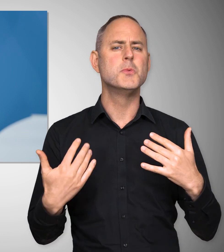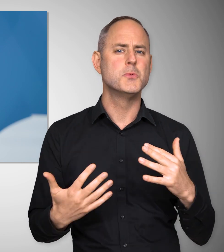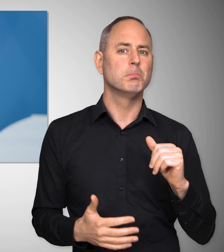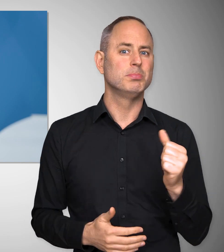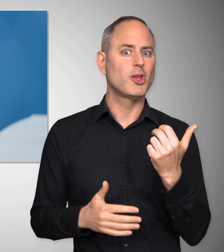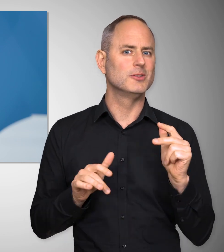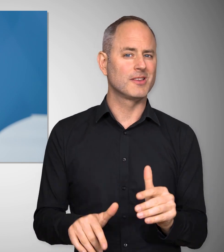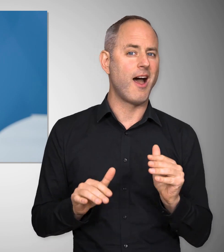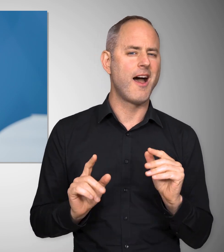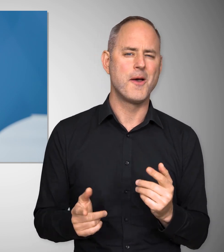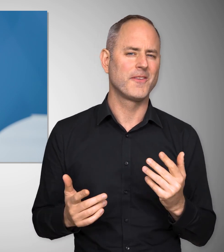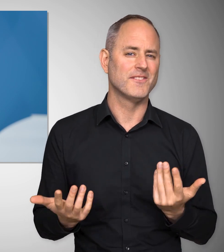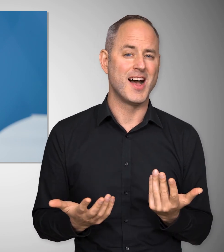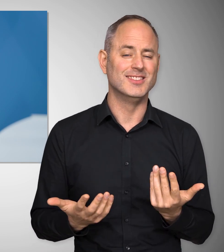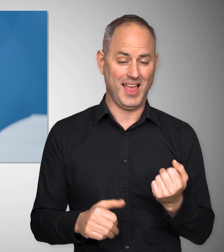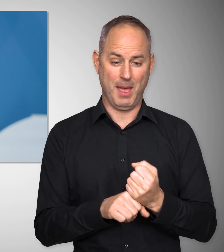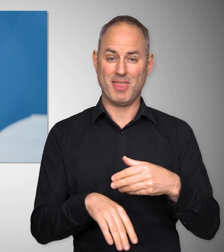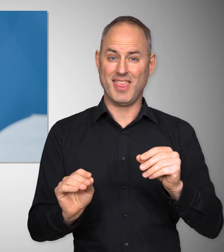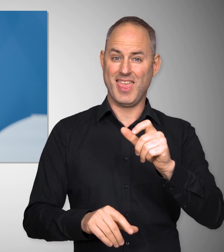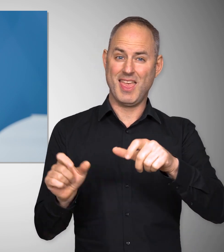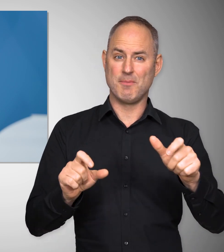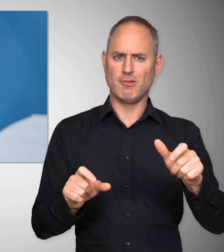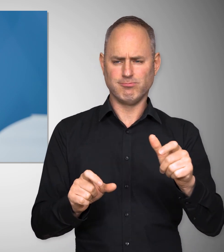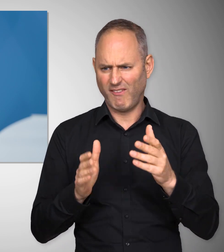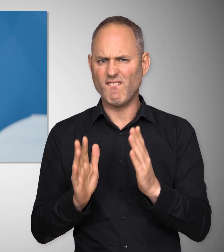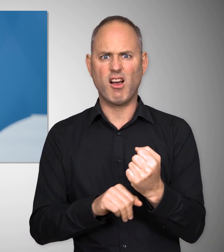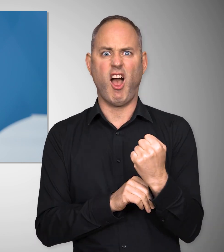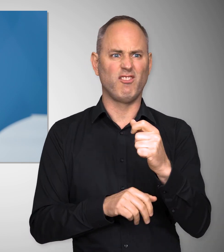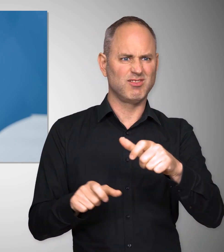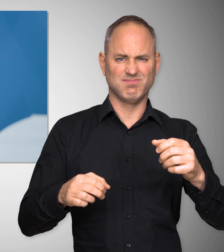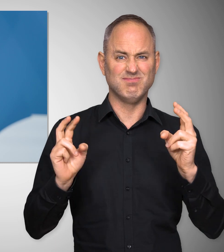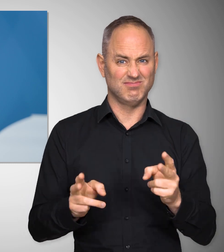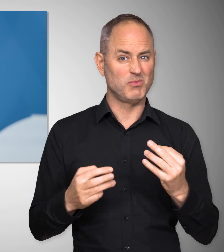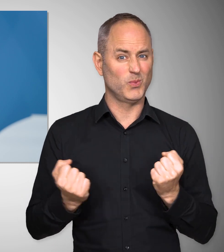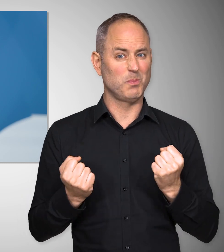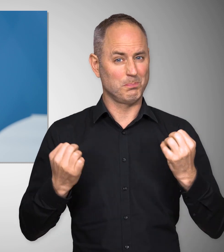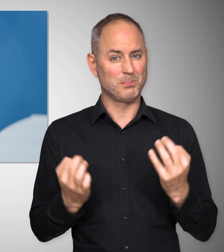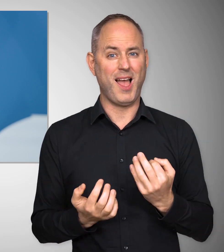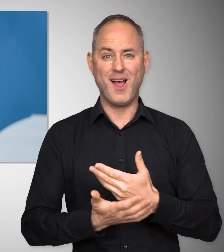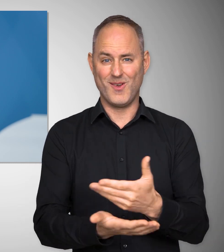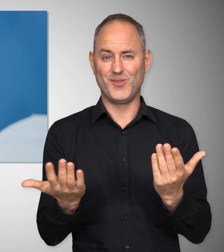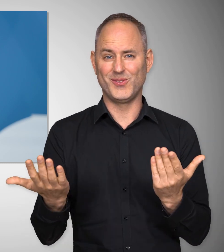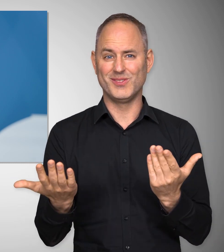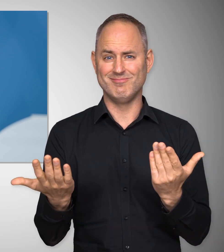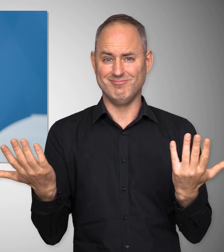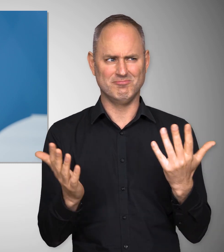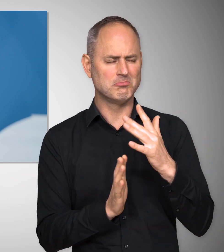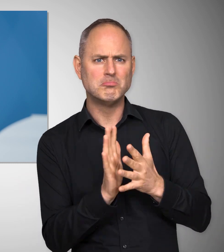Und diese Zeit hat noch etwas Besonderes. Arbeitnehmerinnen und Arbeitnehmer, Fachkräfte werden gebraucht.